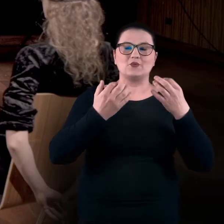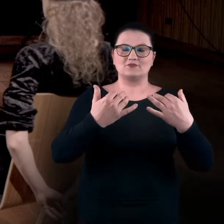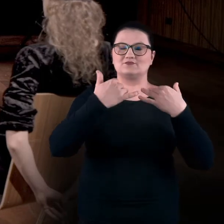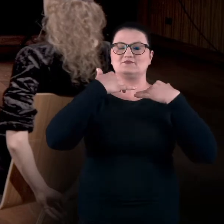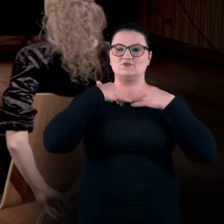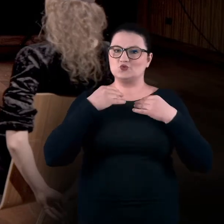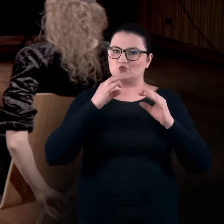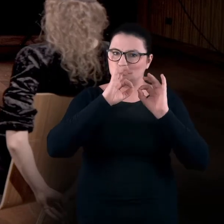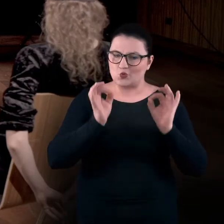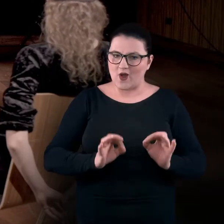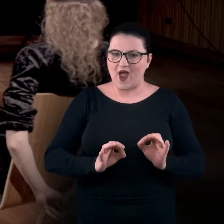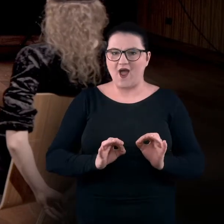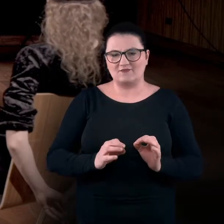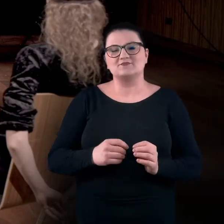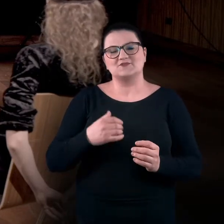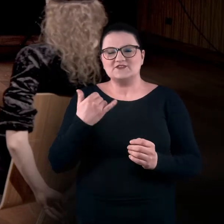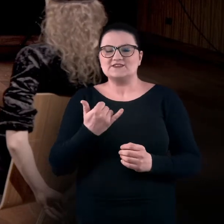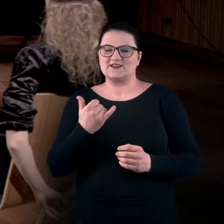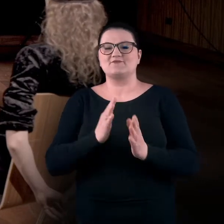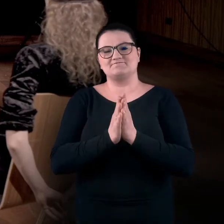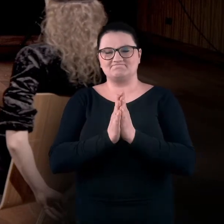zawsze ulokujcie swoje ciało w bezpiecznym miejscu.